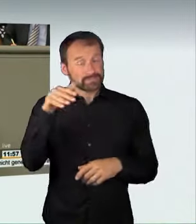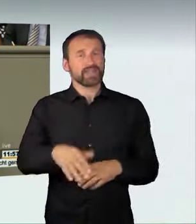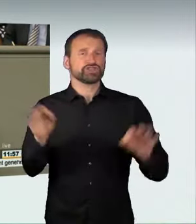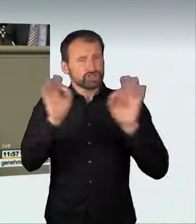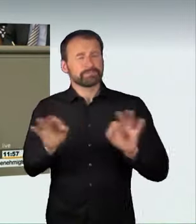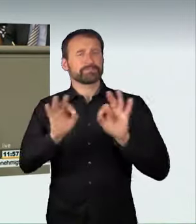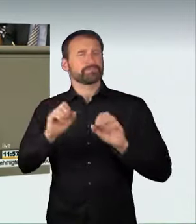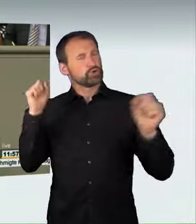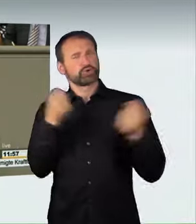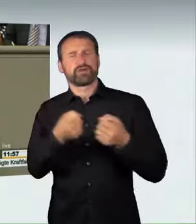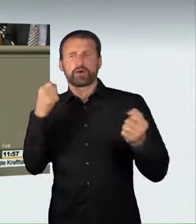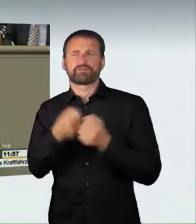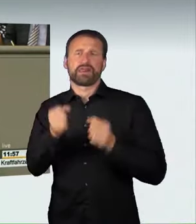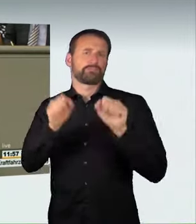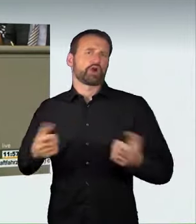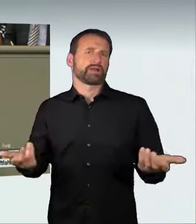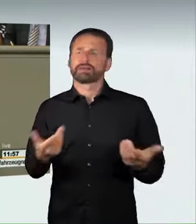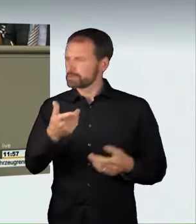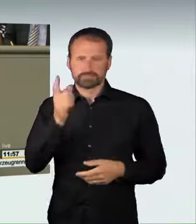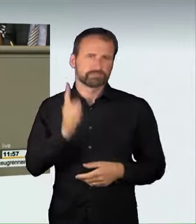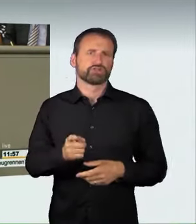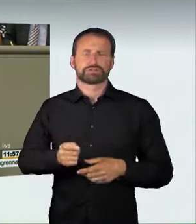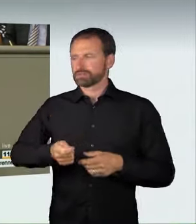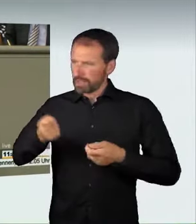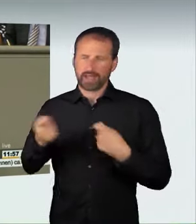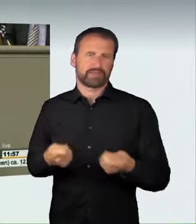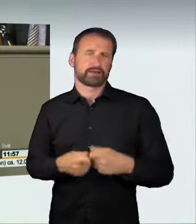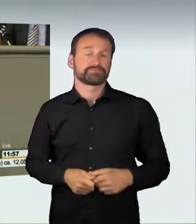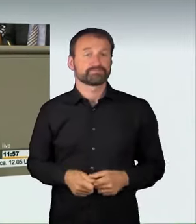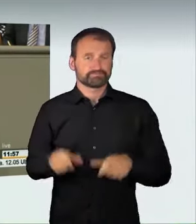dass das Alleine-Rasen strafbar sein sollte, wenn eine erhebliche